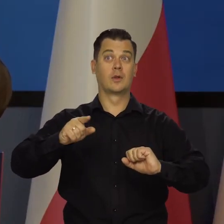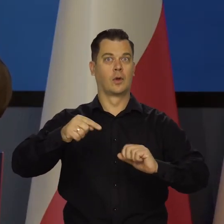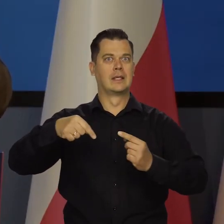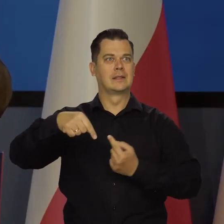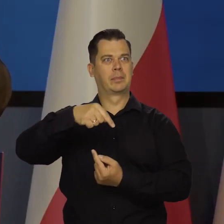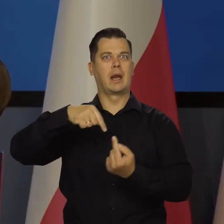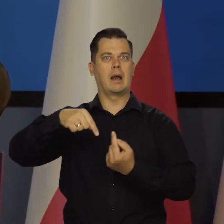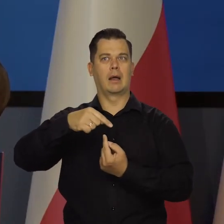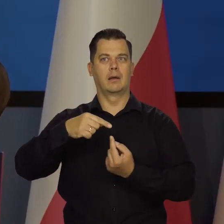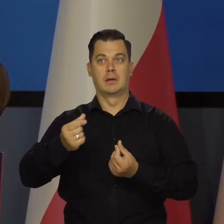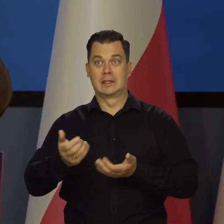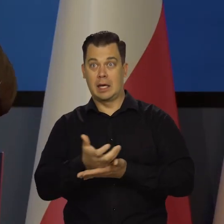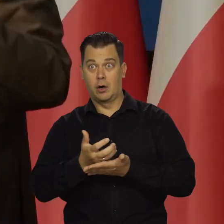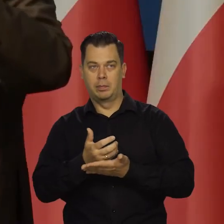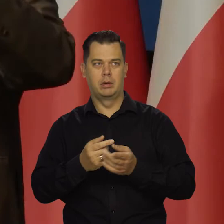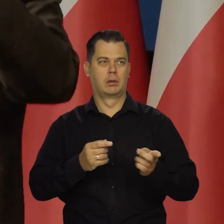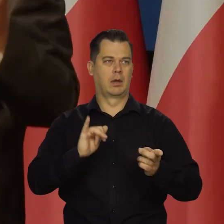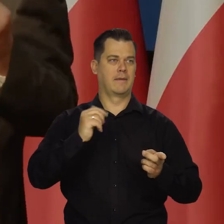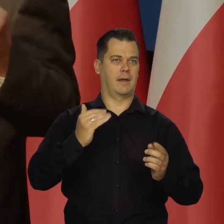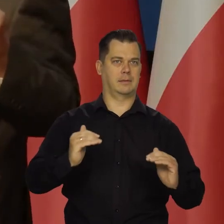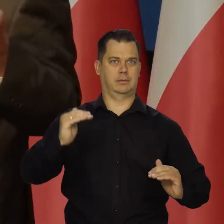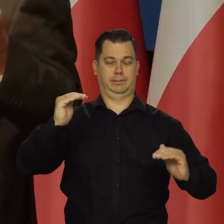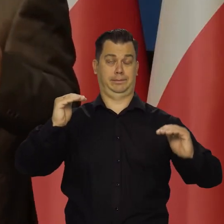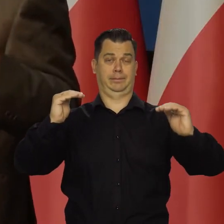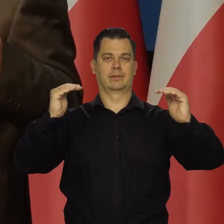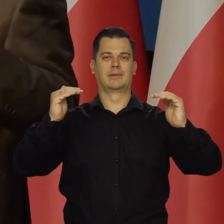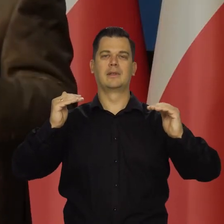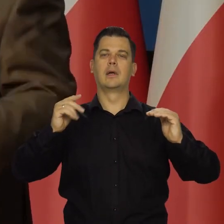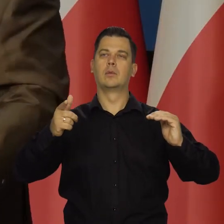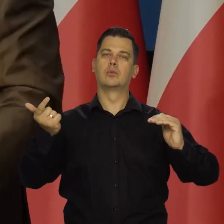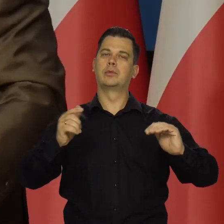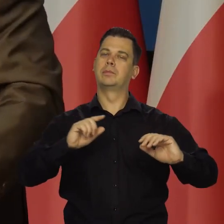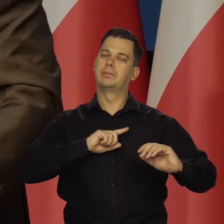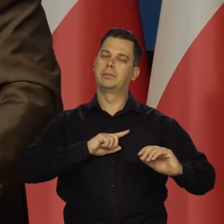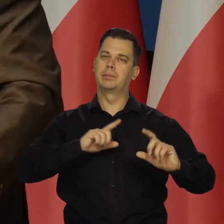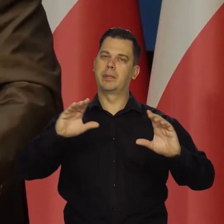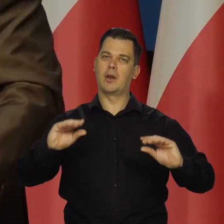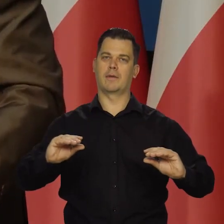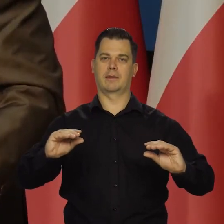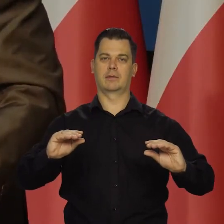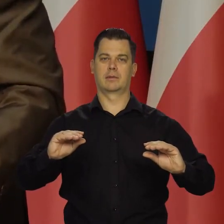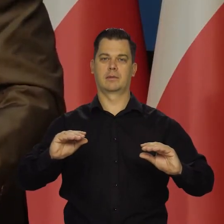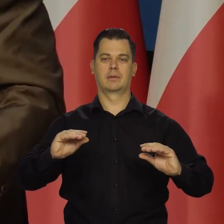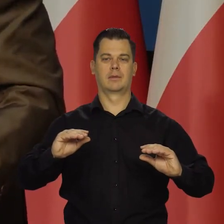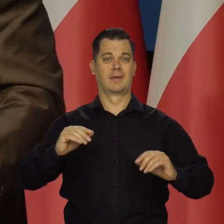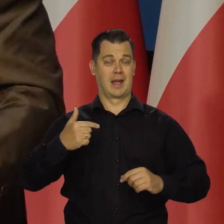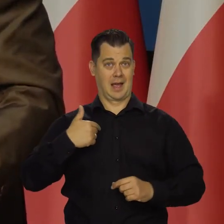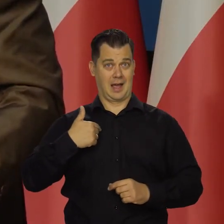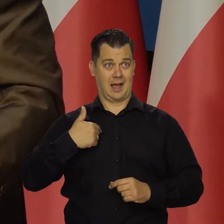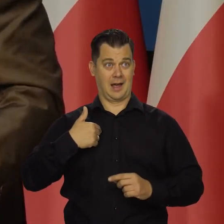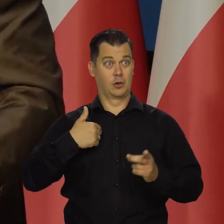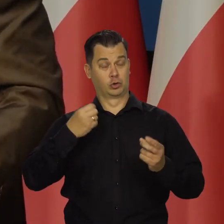cen i płac czy coś takiego i żeby ustaną te szoki, to żeby wtedy nasza inflacja była w karbach, ale my na te szoki nie wpłyniemy.